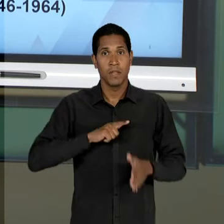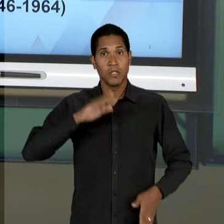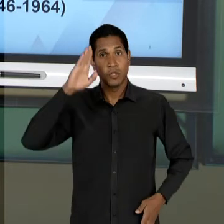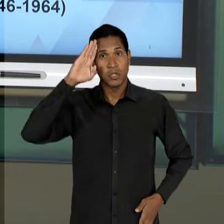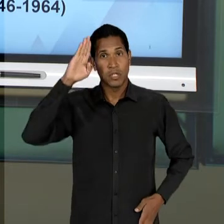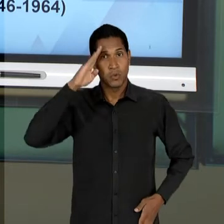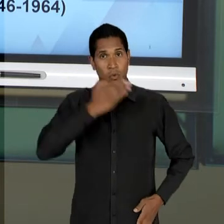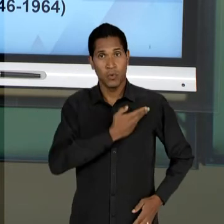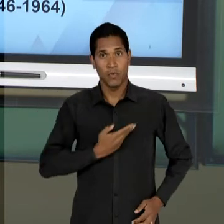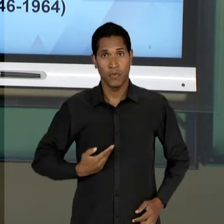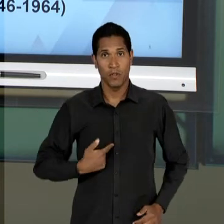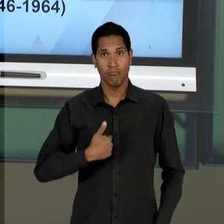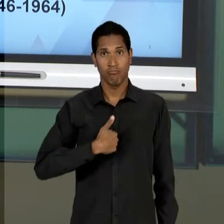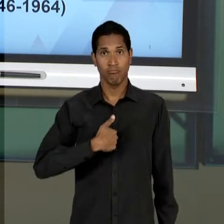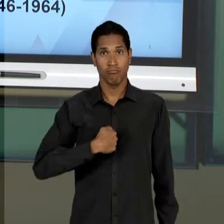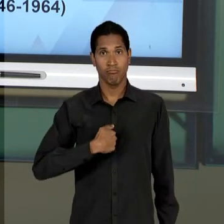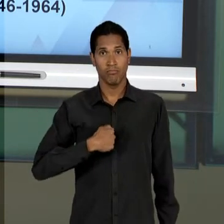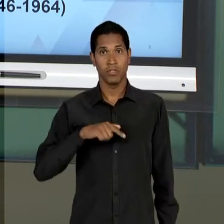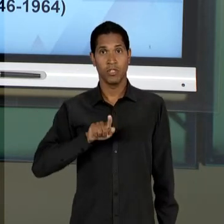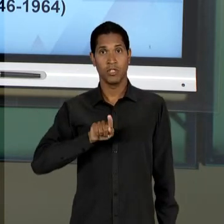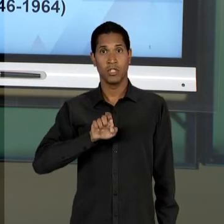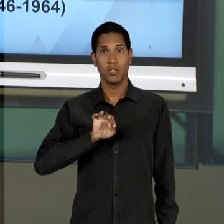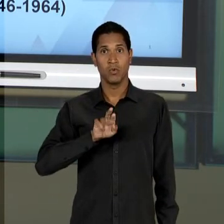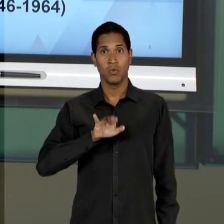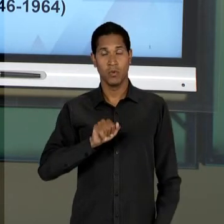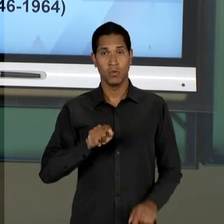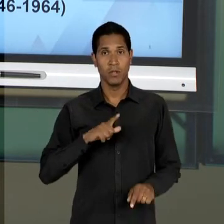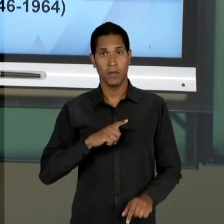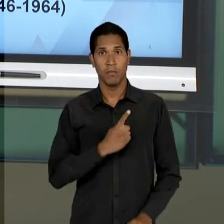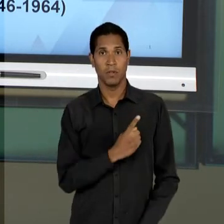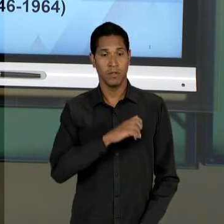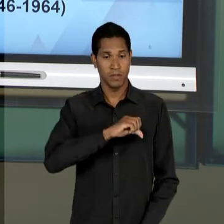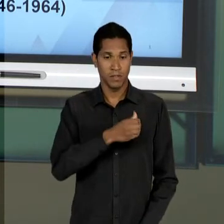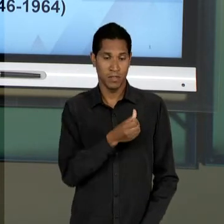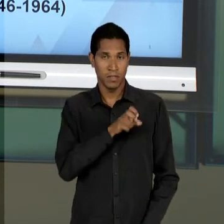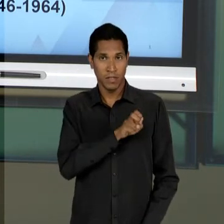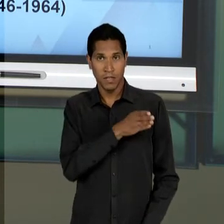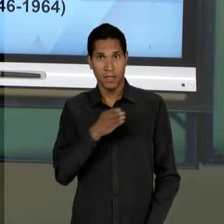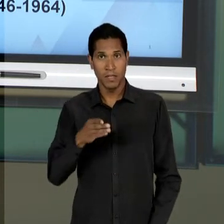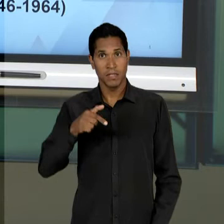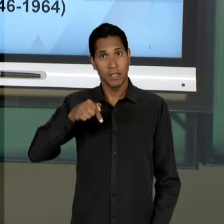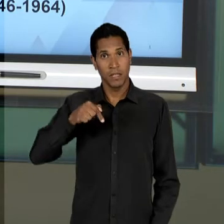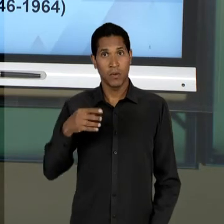1.945 ATÉ 1.964, COM O GOLPE MILITAR. TODA A